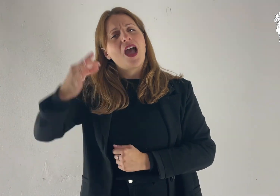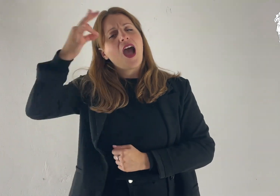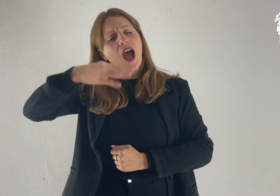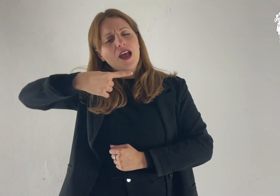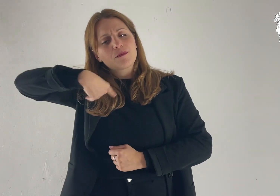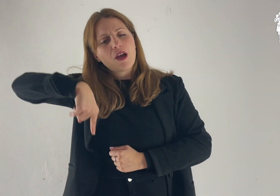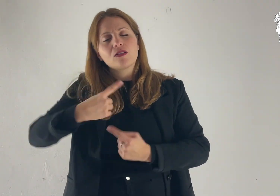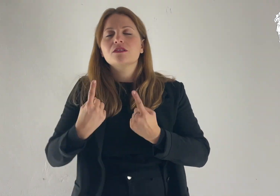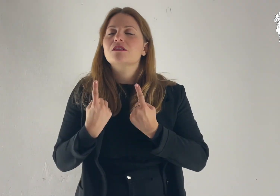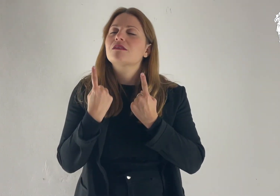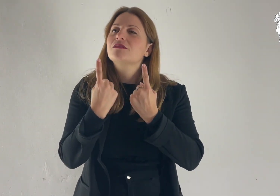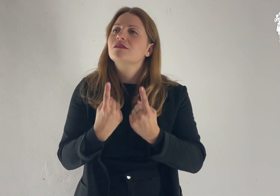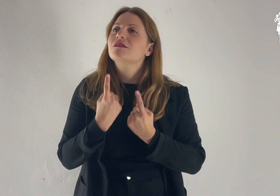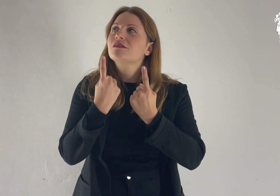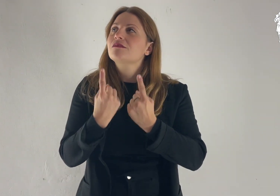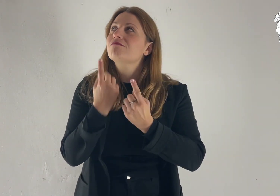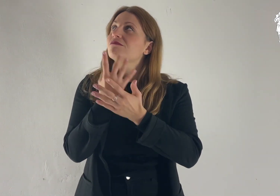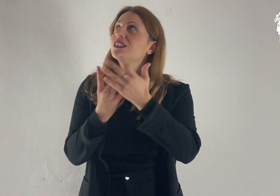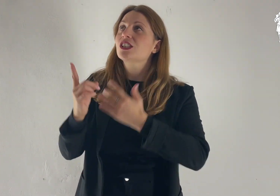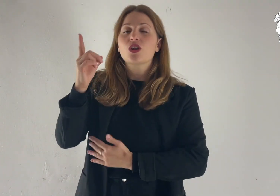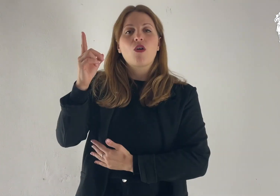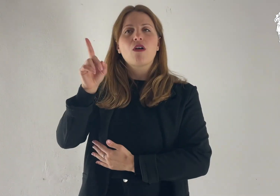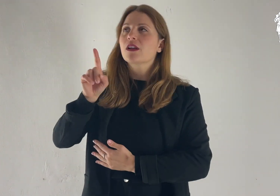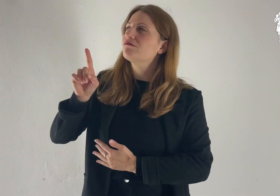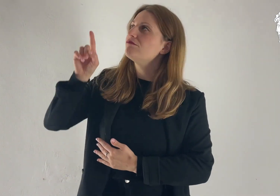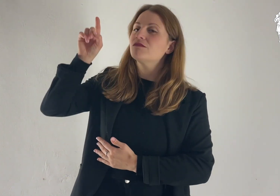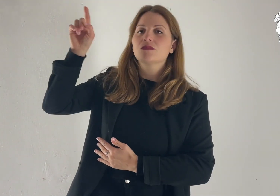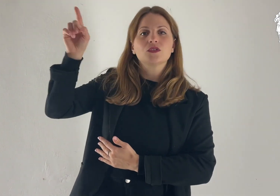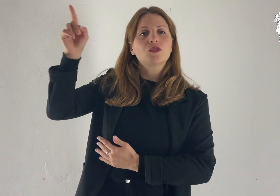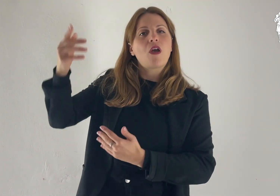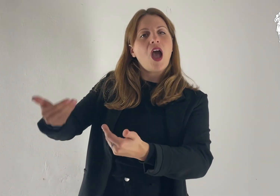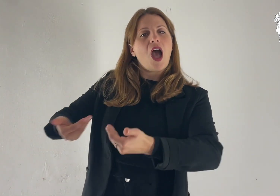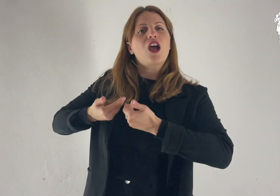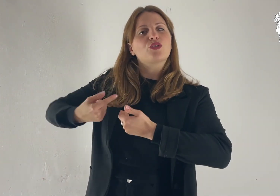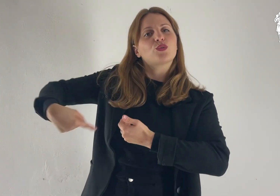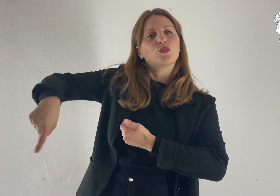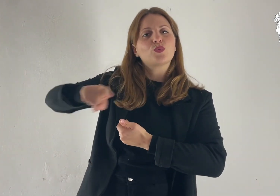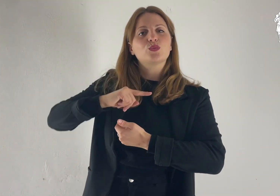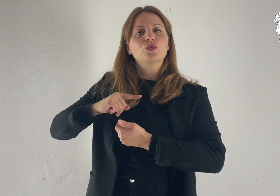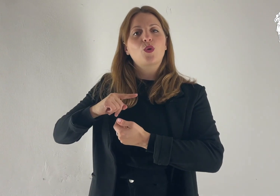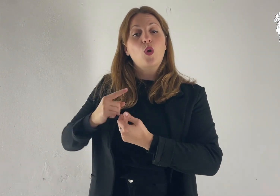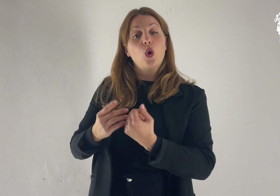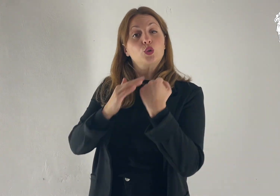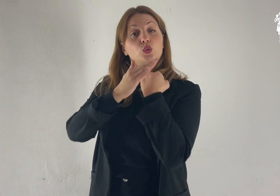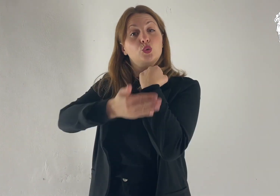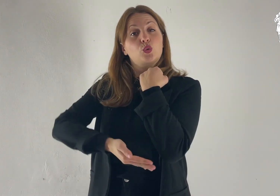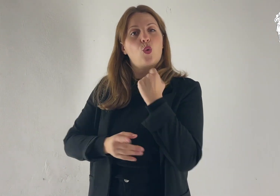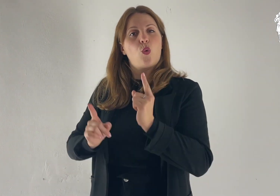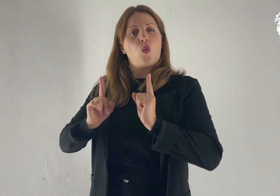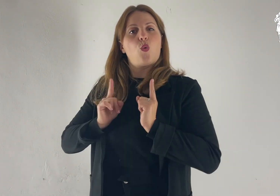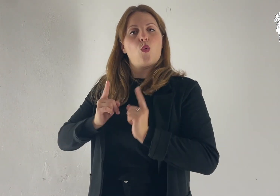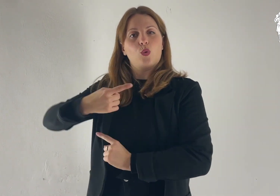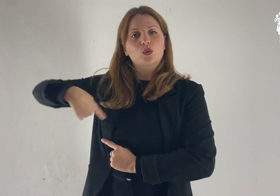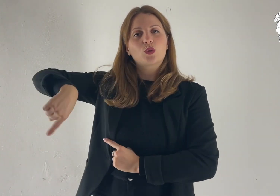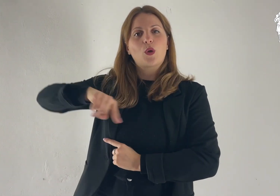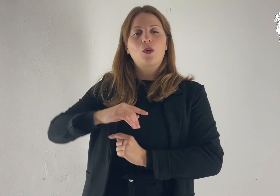L'anima nostra attende il Signore: egli è nostro aiuto e nostro scudo.